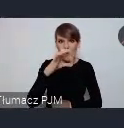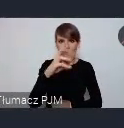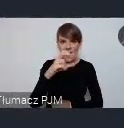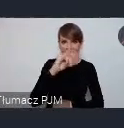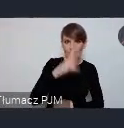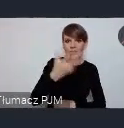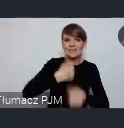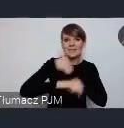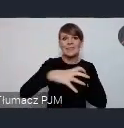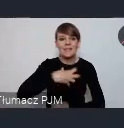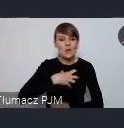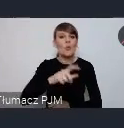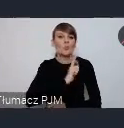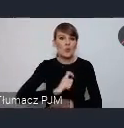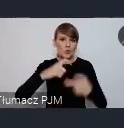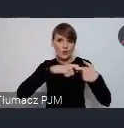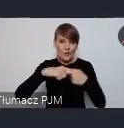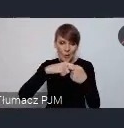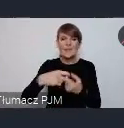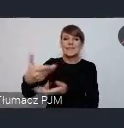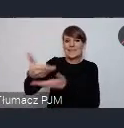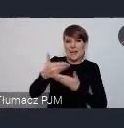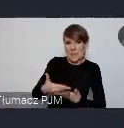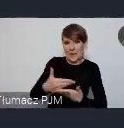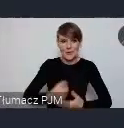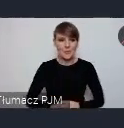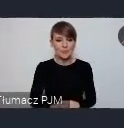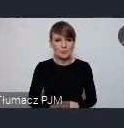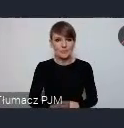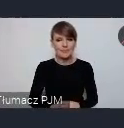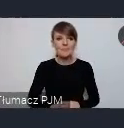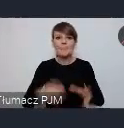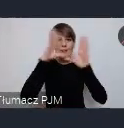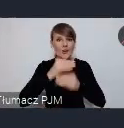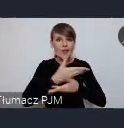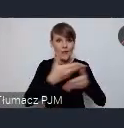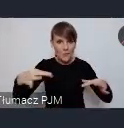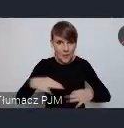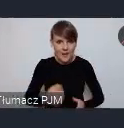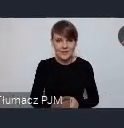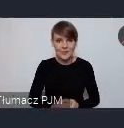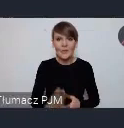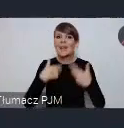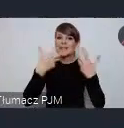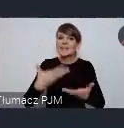biura związku zapraszam Cię Joanno. Szanowni Państwo chcielibyśmy państwa zaprosić dodatkowo, mamy